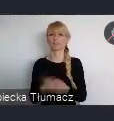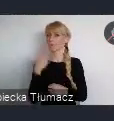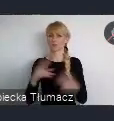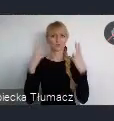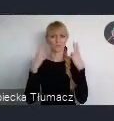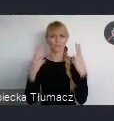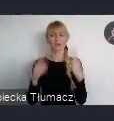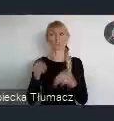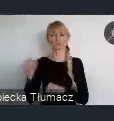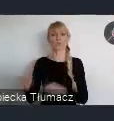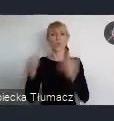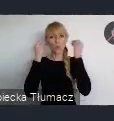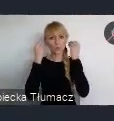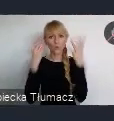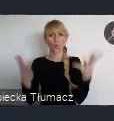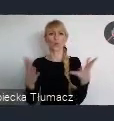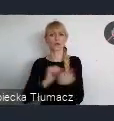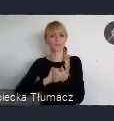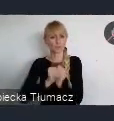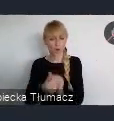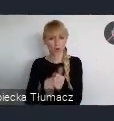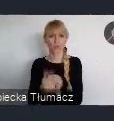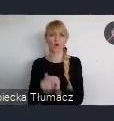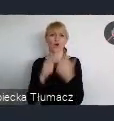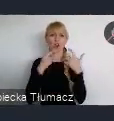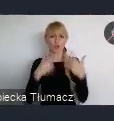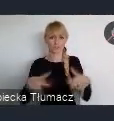kulturalno-sportowo-rozrywkową.